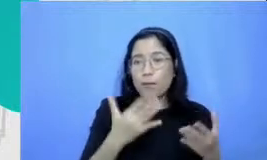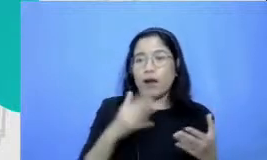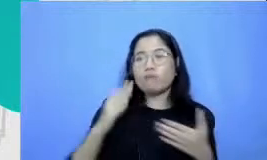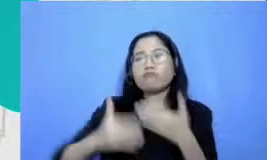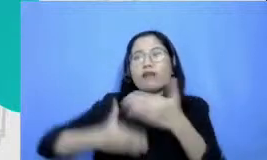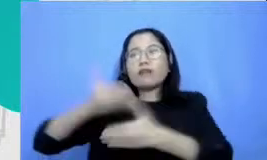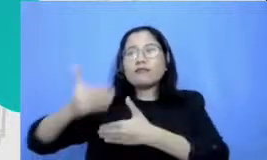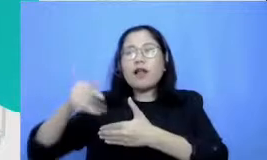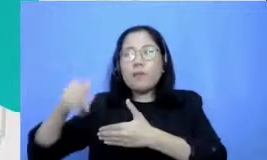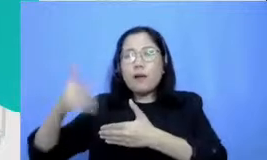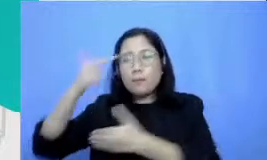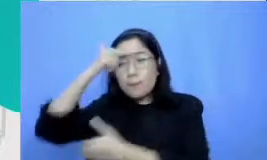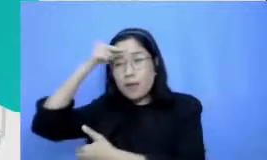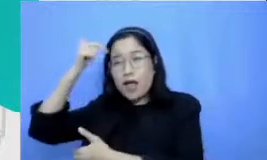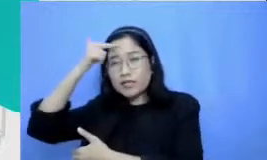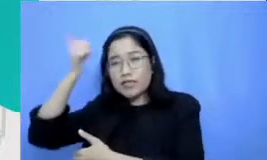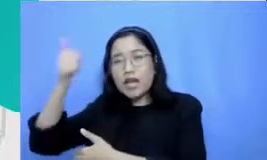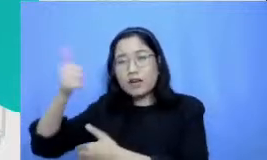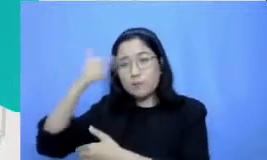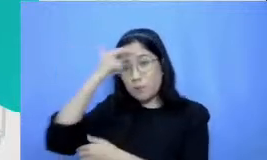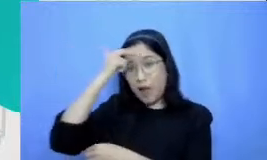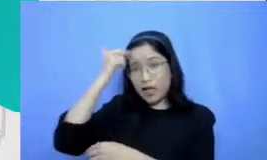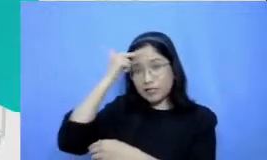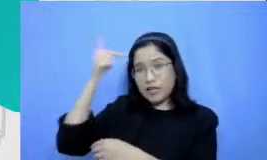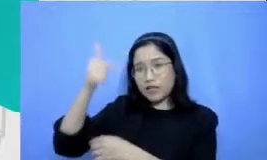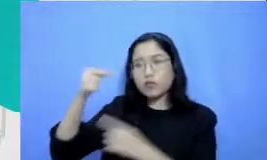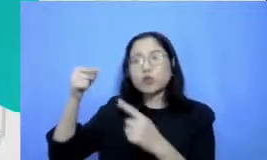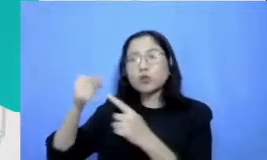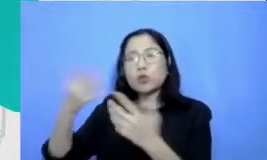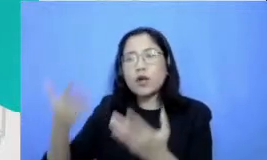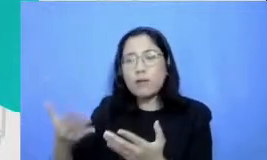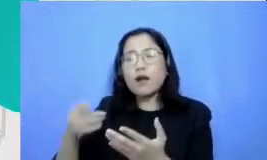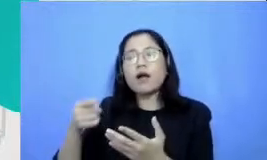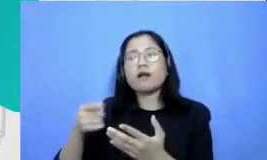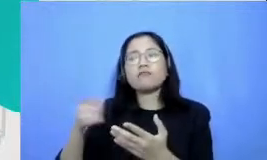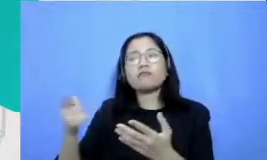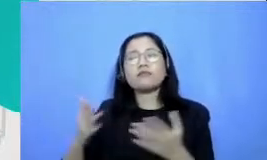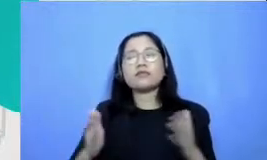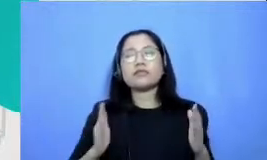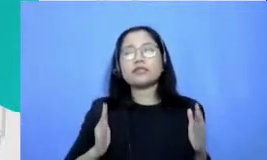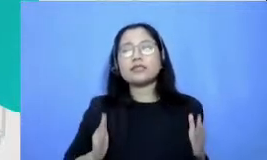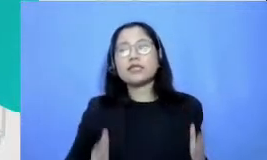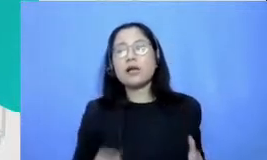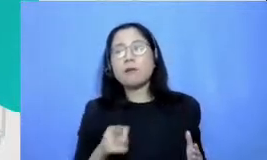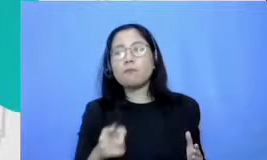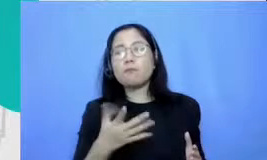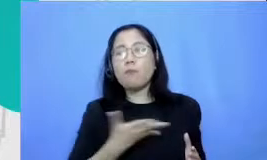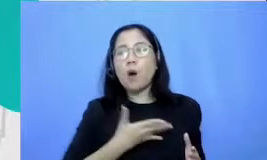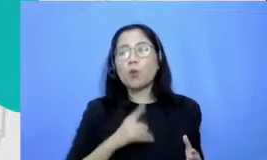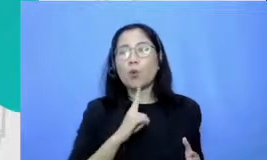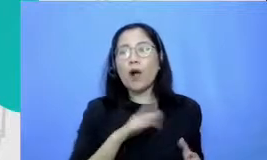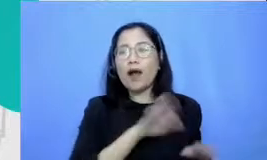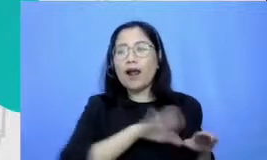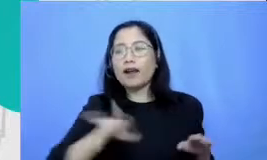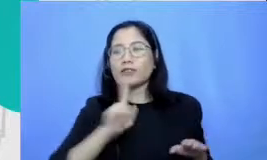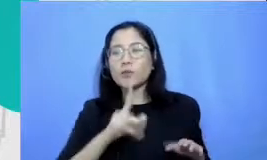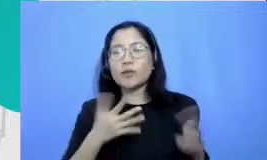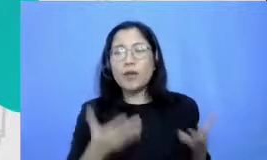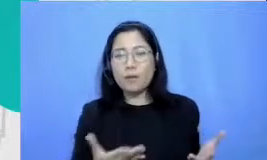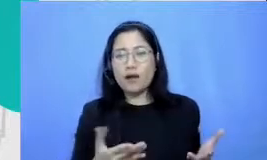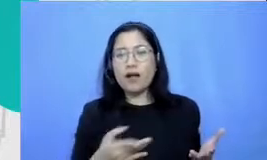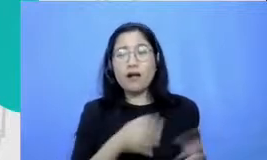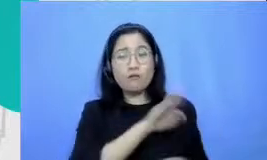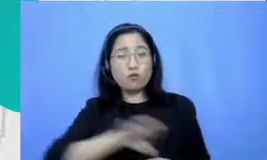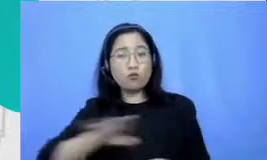merujuk kepada tingkah laku apa yang Bapak dan Ibu harapkan dikerjakan oleh murid untuk mereka Paham